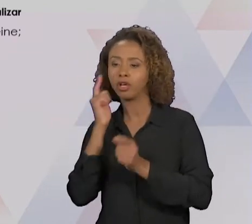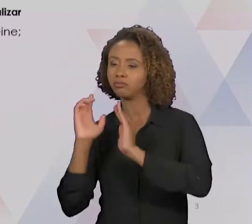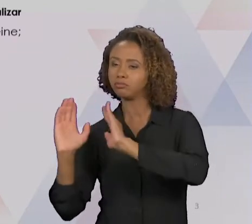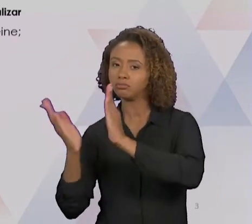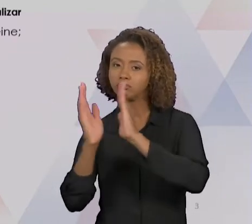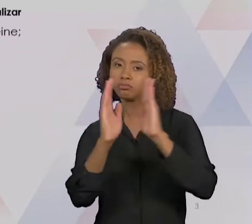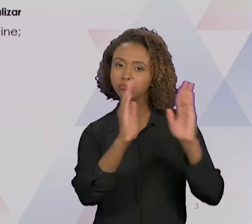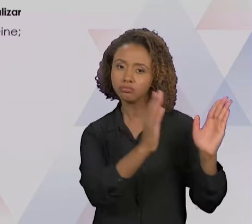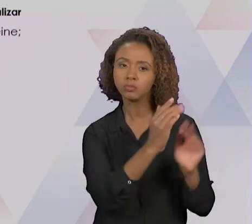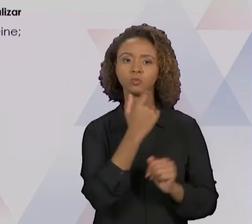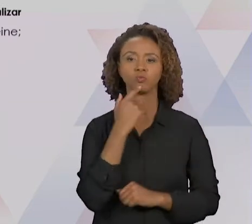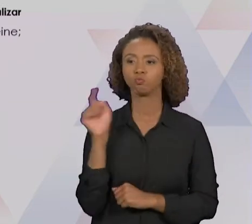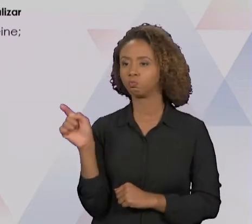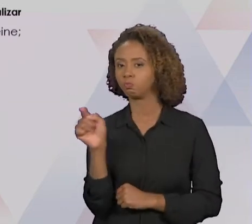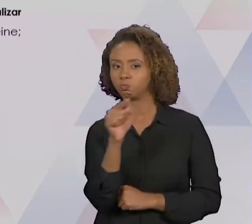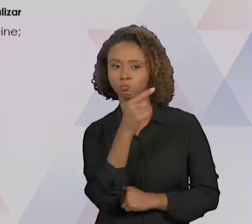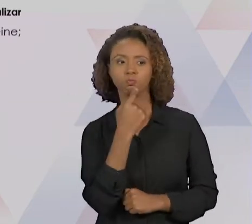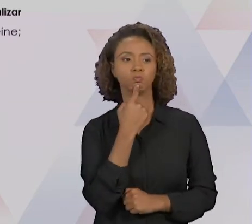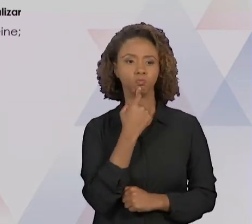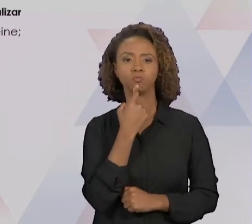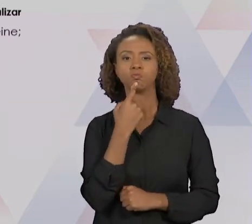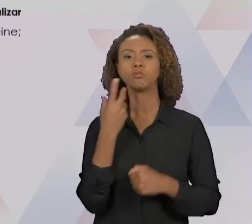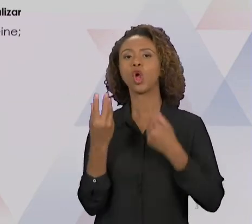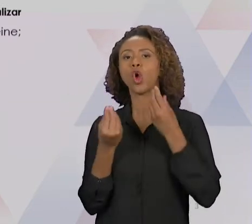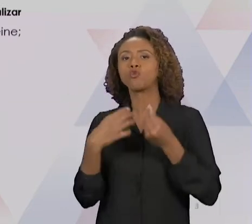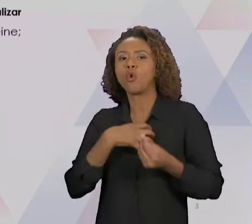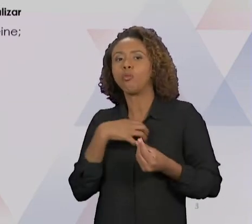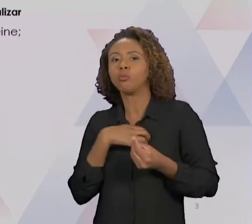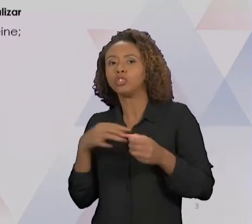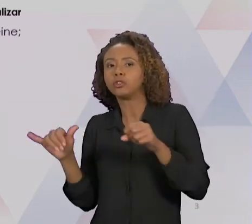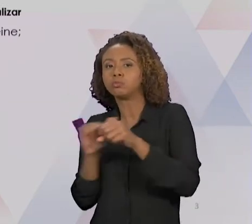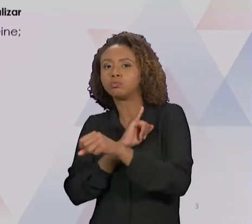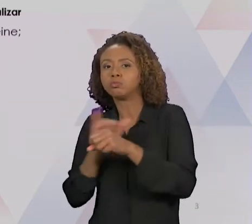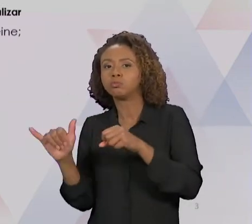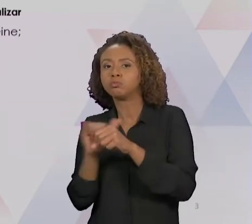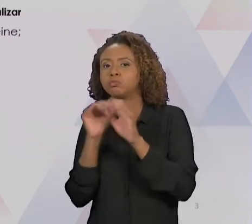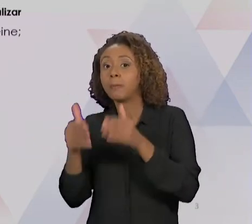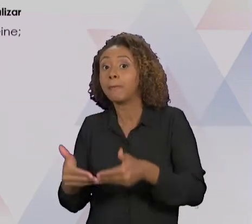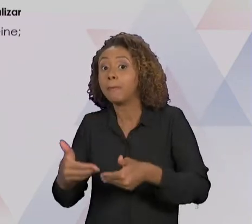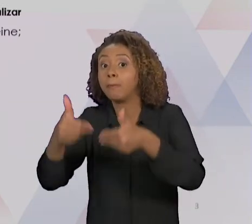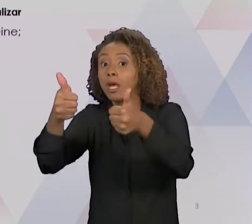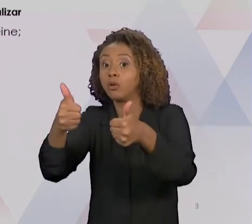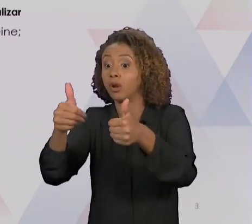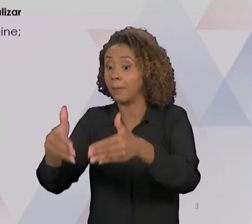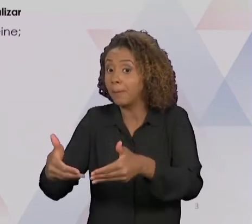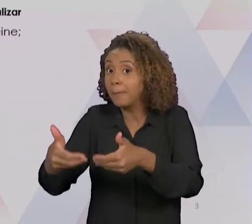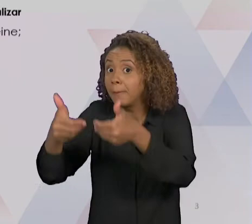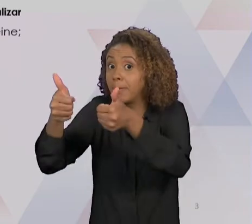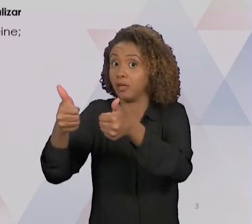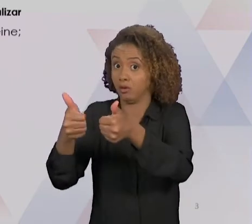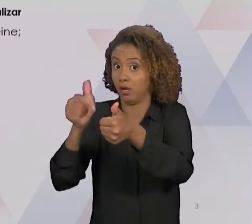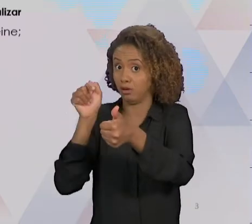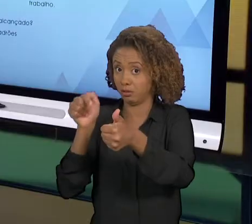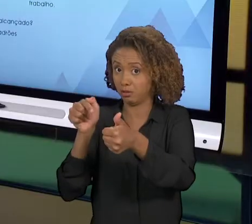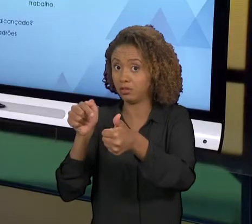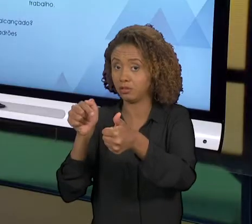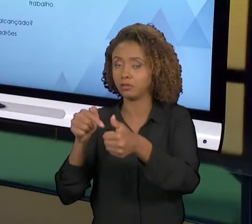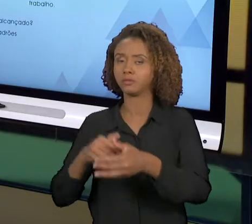QUE A GENTE VAI UTILIZAR NESSE PROCESSO DE MELHORIA, CERTO? COMO A GENTE FAZ ISSO?